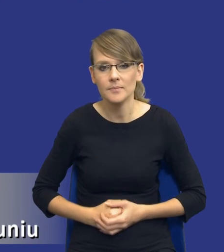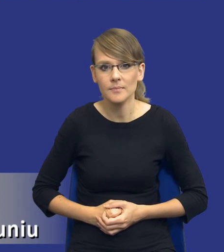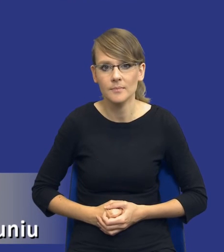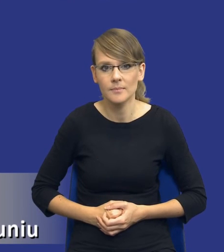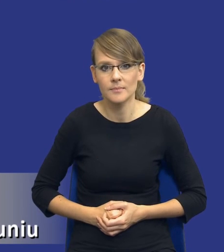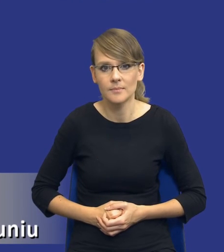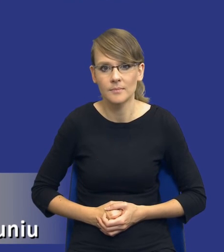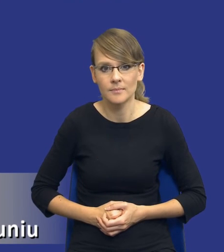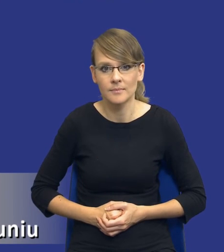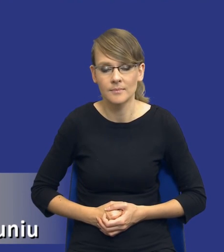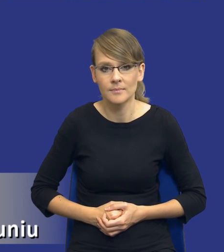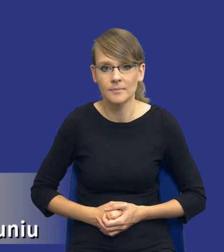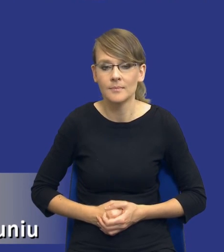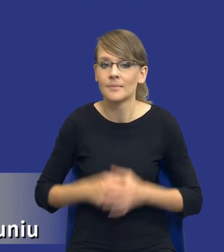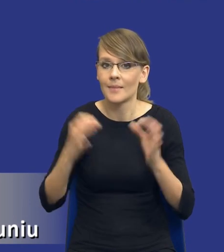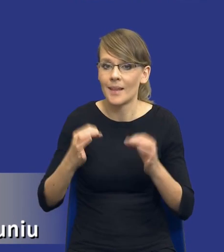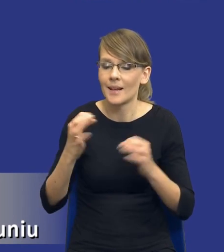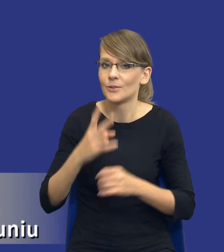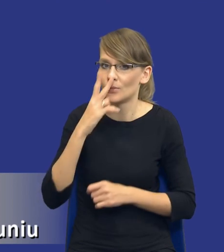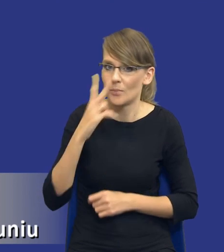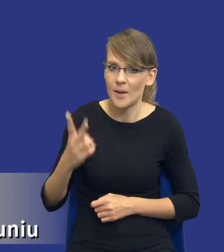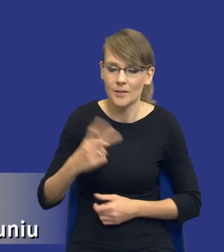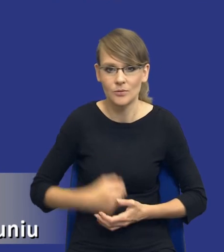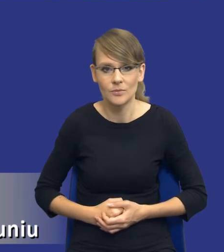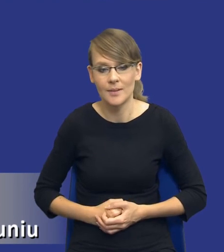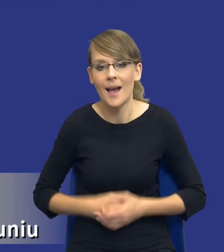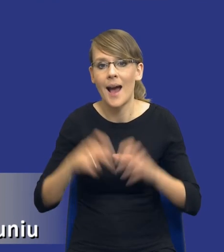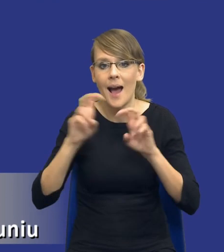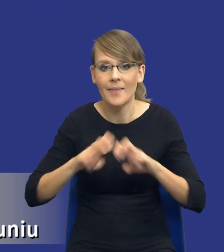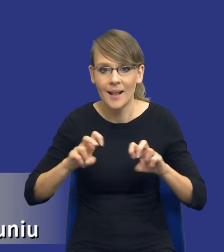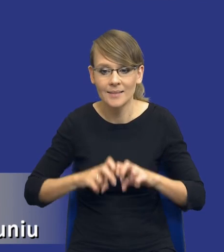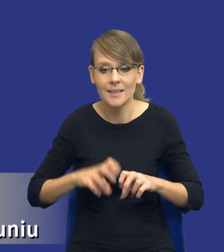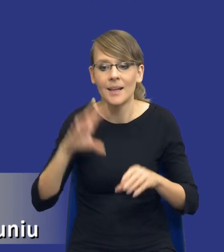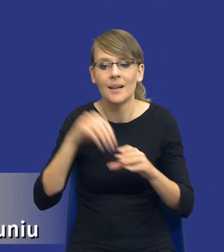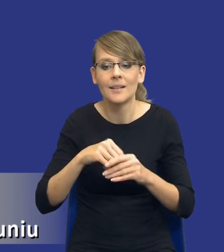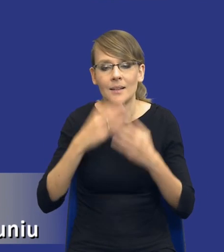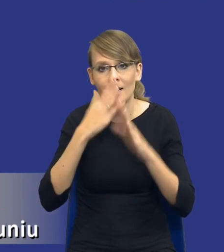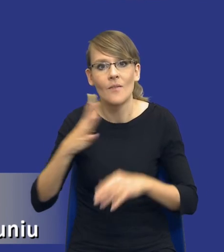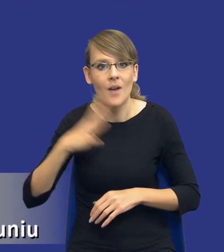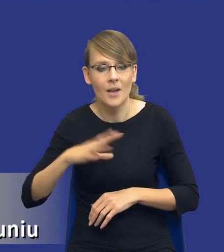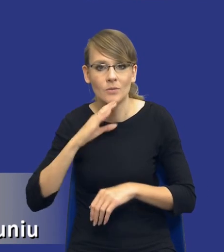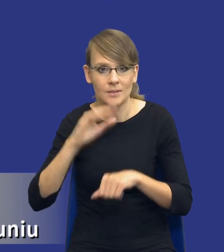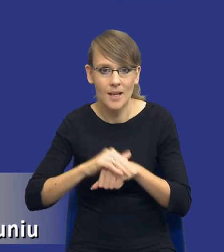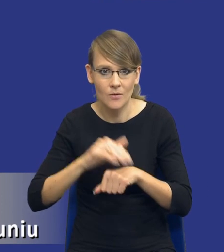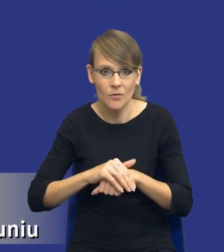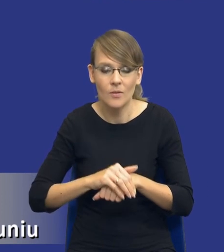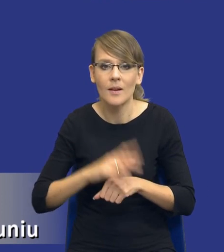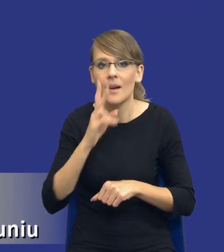I teraz zobaczcie drodzy Państwo. Podajemy w tej analizie orientacyjną wartość zamówienia dla każdego ze wskazanych wariantów realizacji